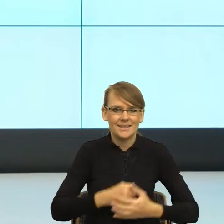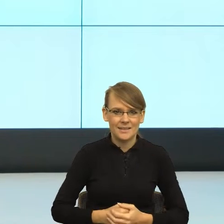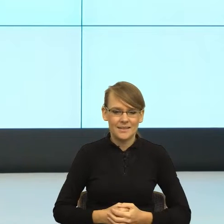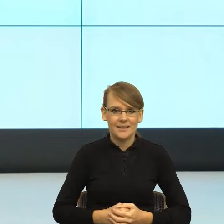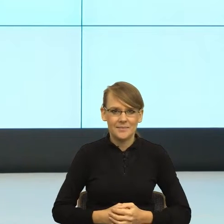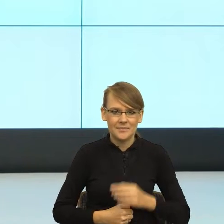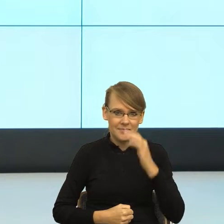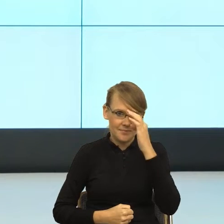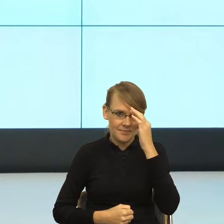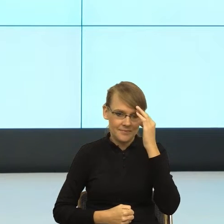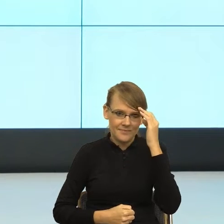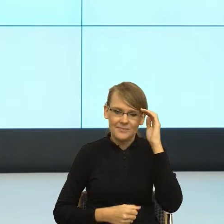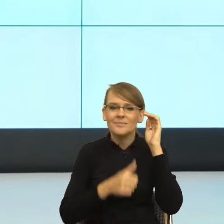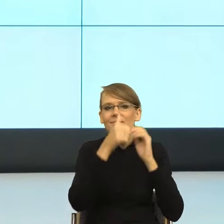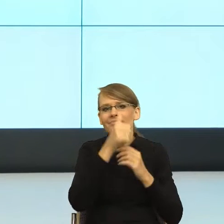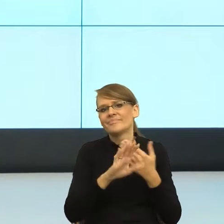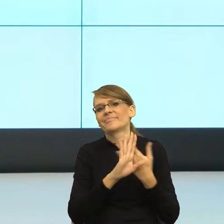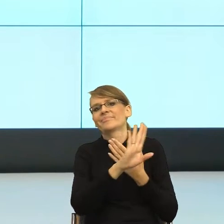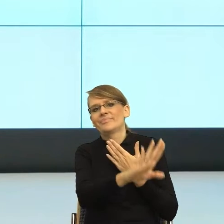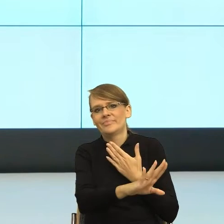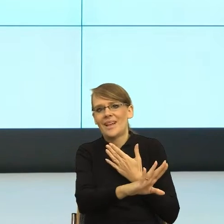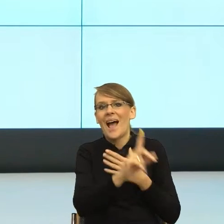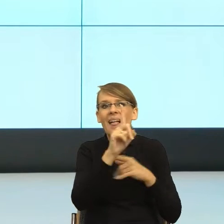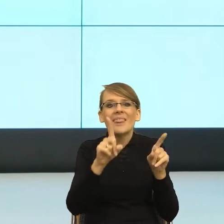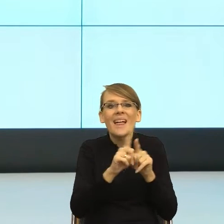ale też żeby nie było za blisko, bo jak jest za blisko, to wtedy